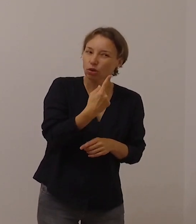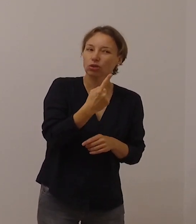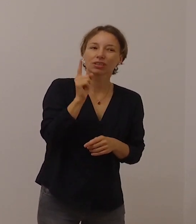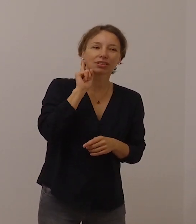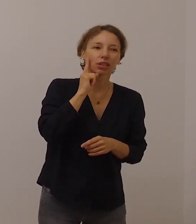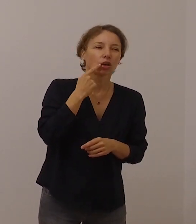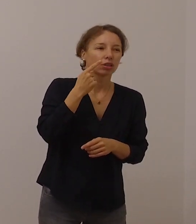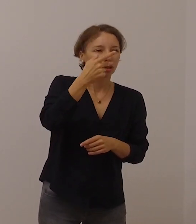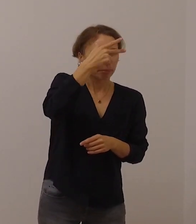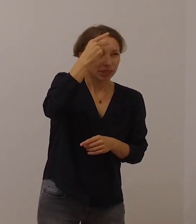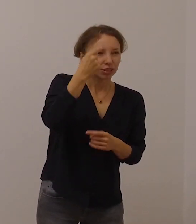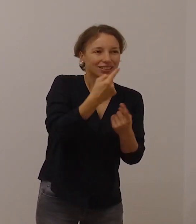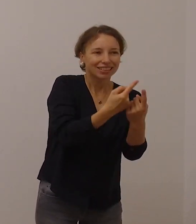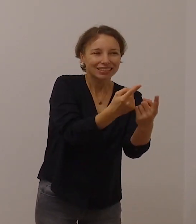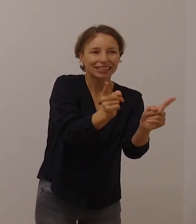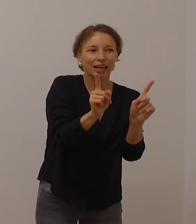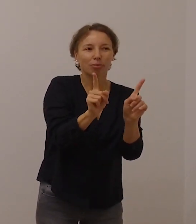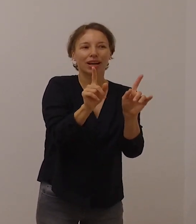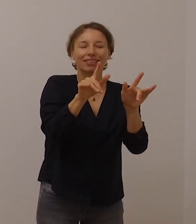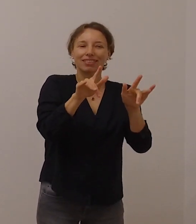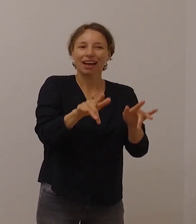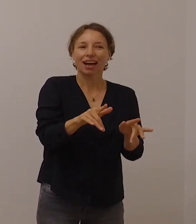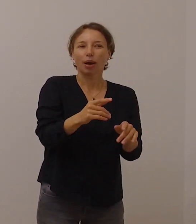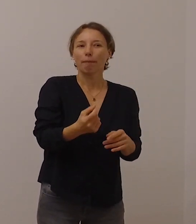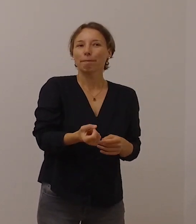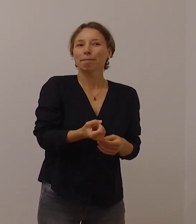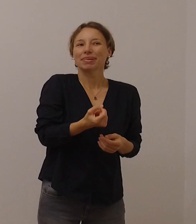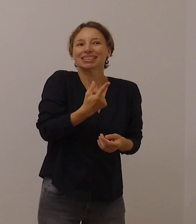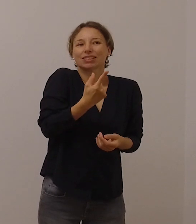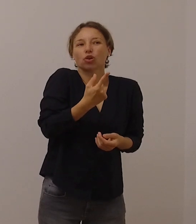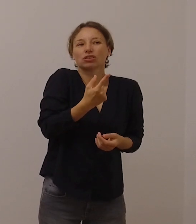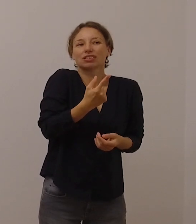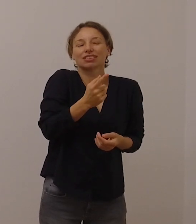besondere Glaubensboten und Glaubenszeugen sind.